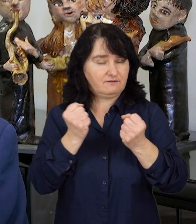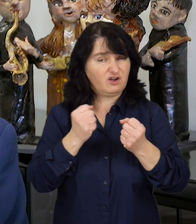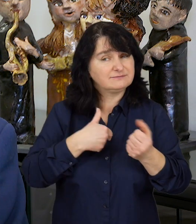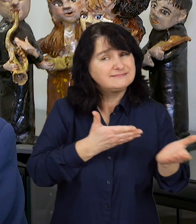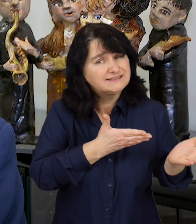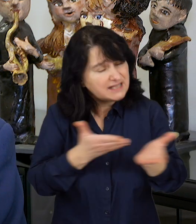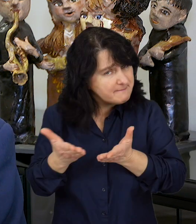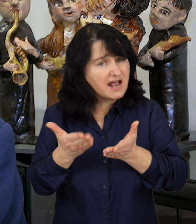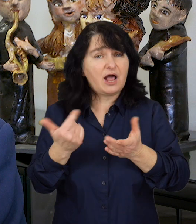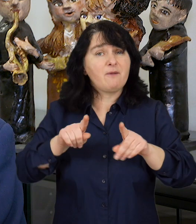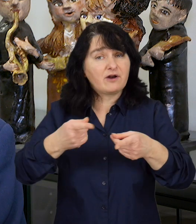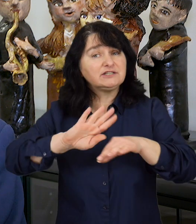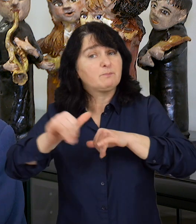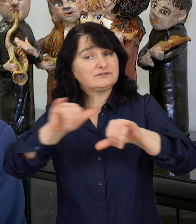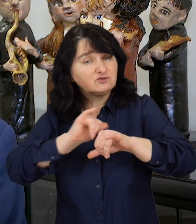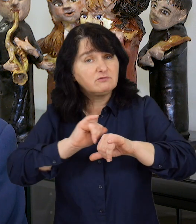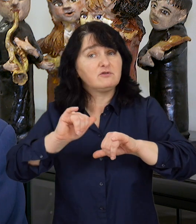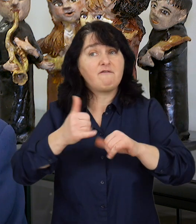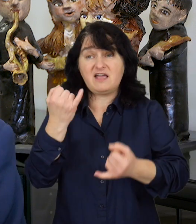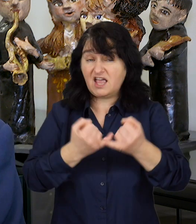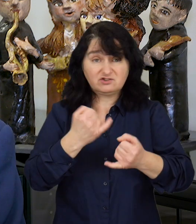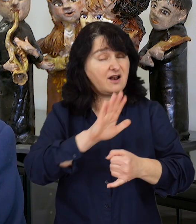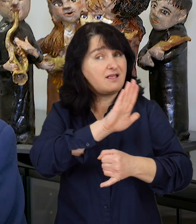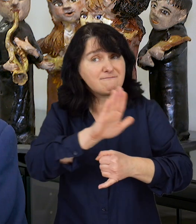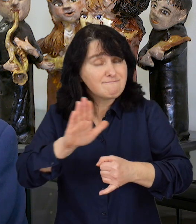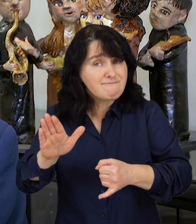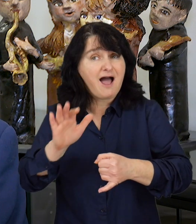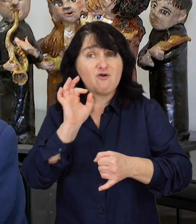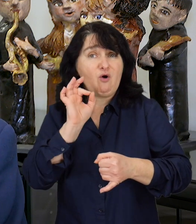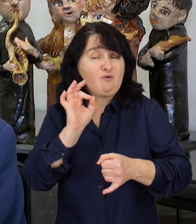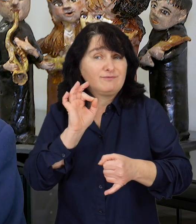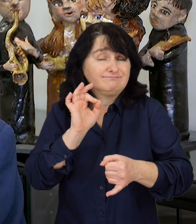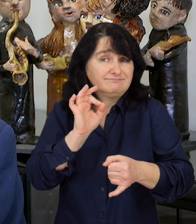Zapraszamy organizacje pozarządowe, które mają odpowiedni potencjał i doświadczenie,